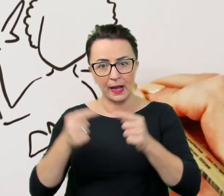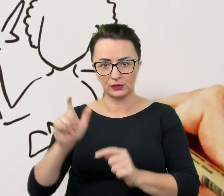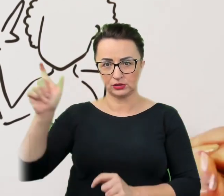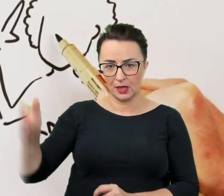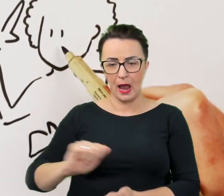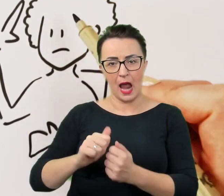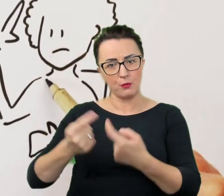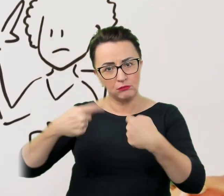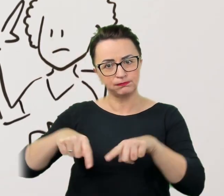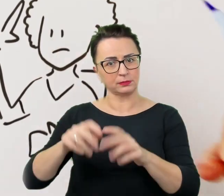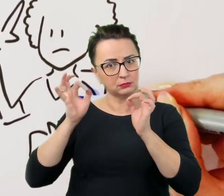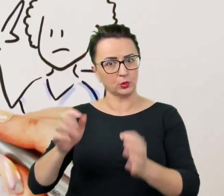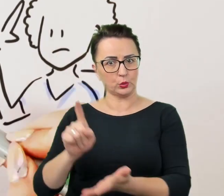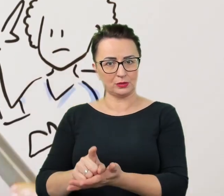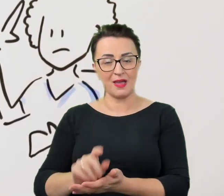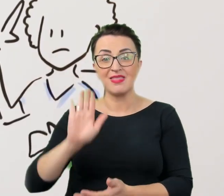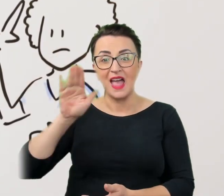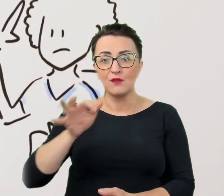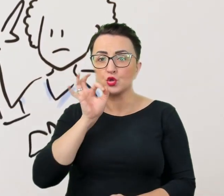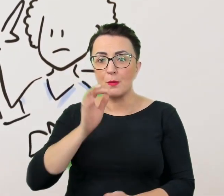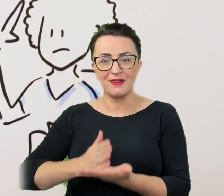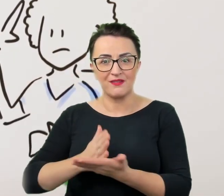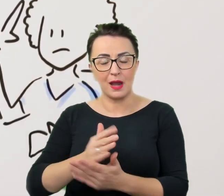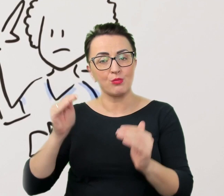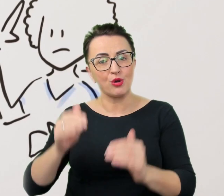Nawet w dobrej wierze można w ten sposób zralnić rozmówcę.